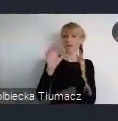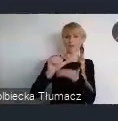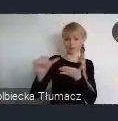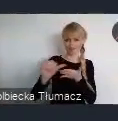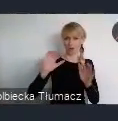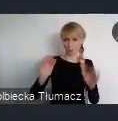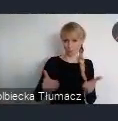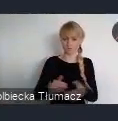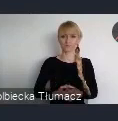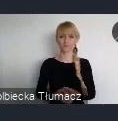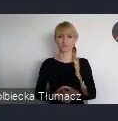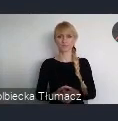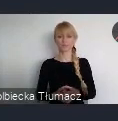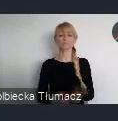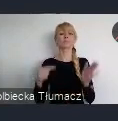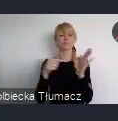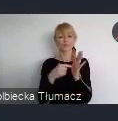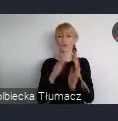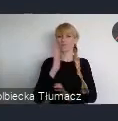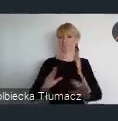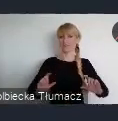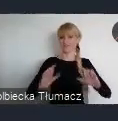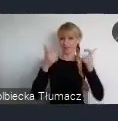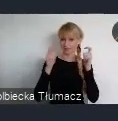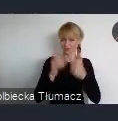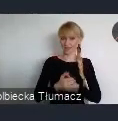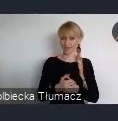jako wydarzenie towarzyszące WUF 11.